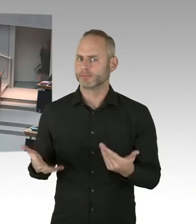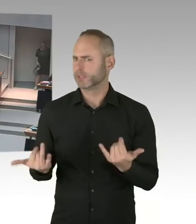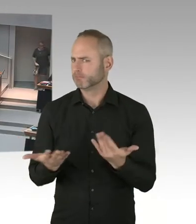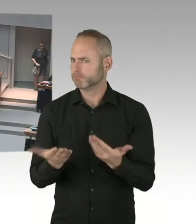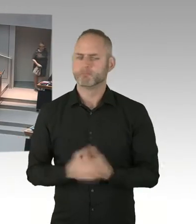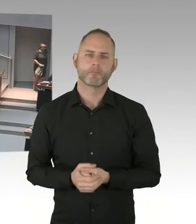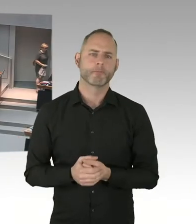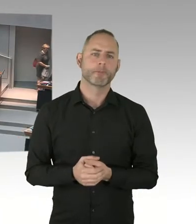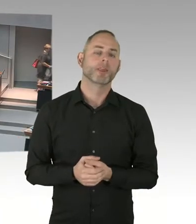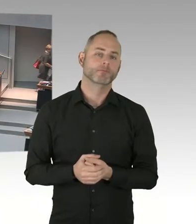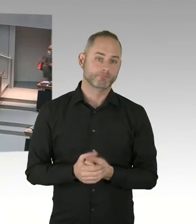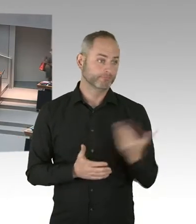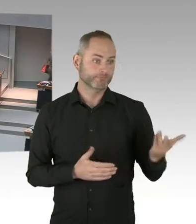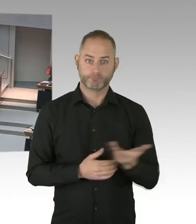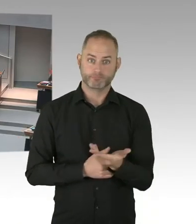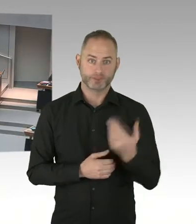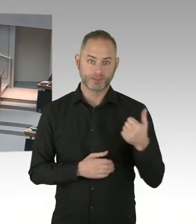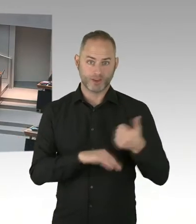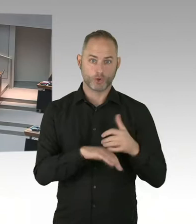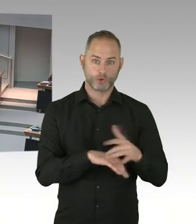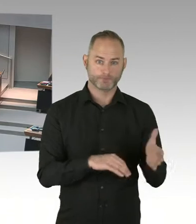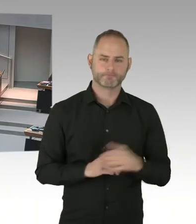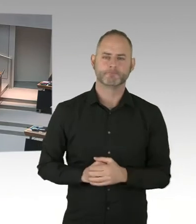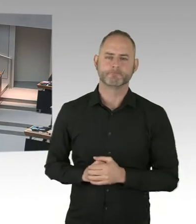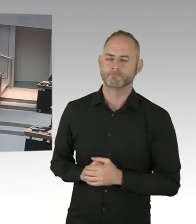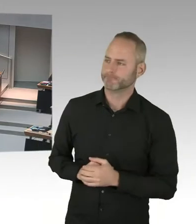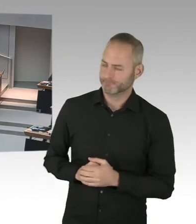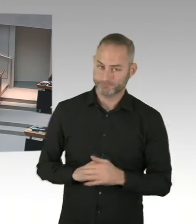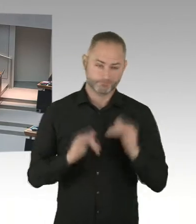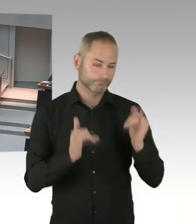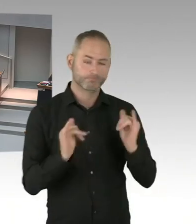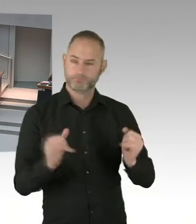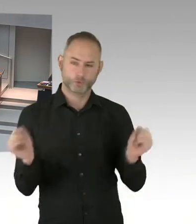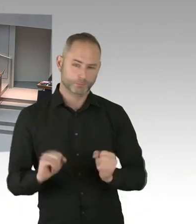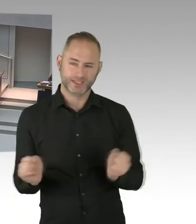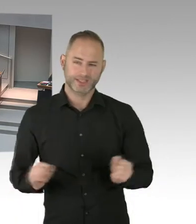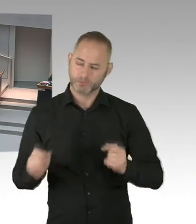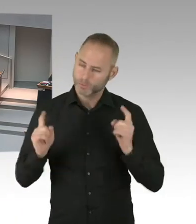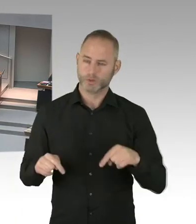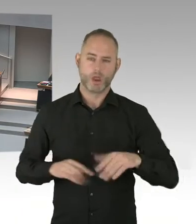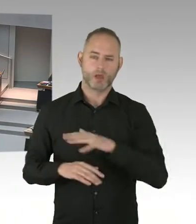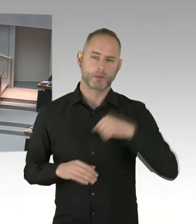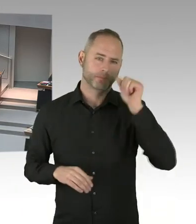Auch für die Strategie insgesamt. Und der zweite Punkt ist tatsächlich, aufklären, aufklären, aufklären.